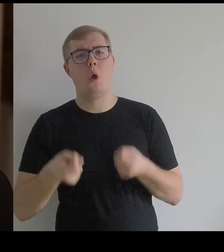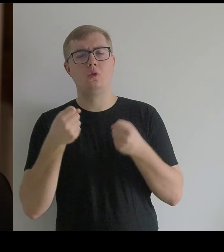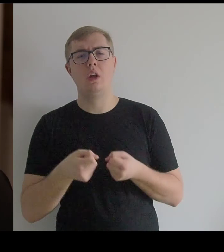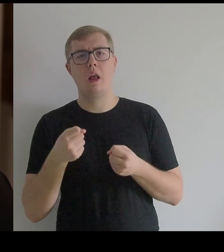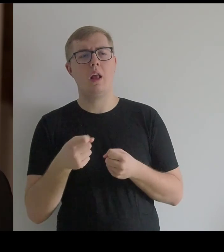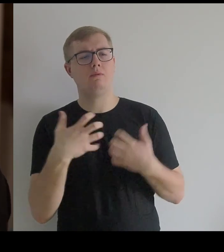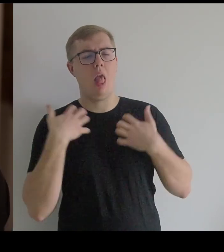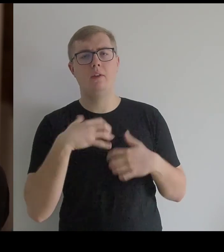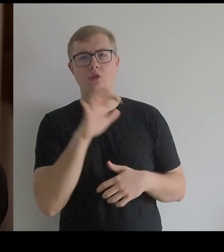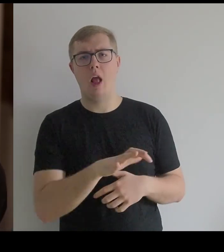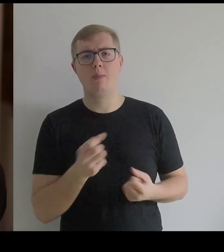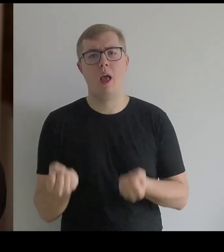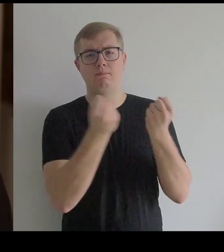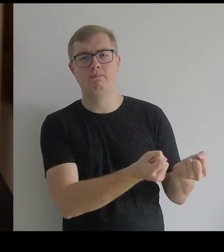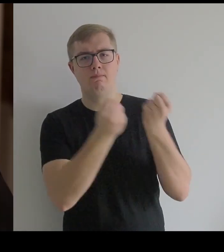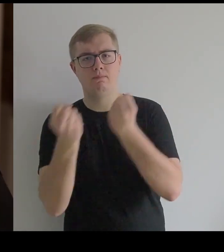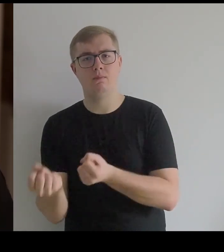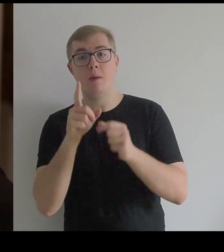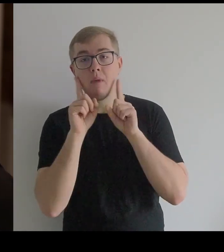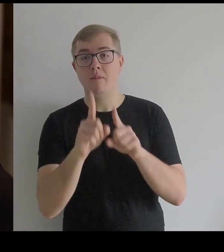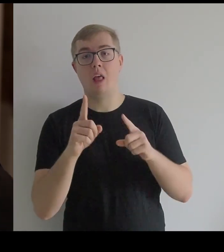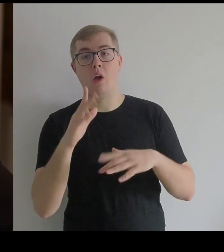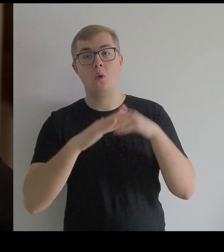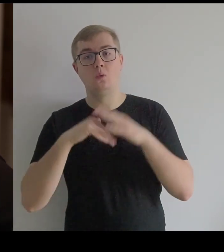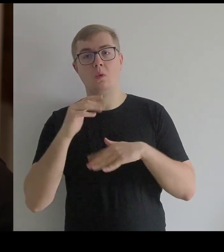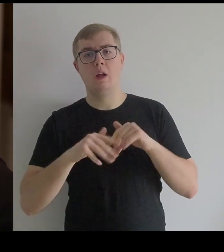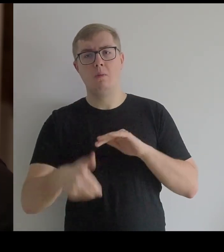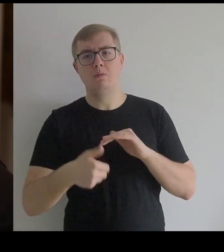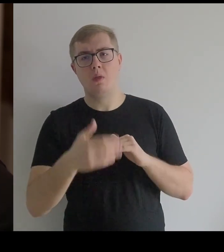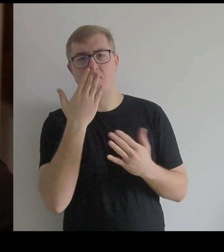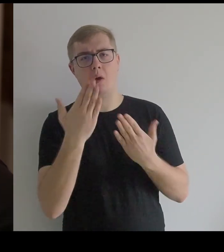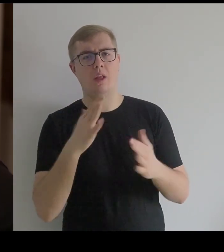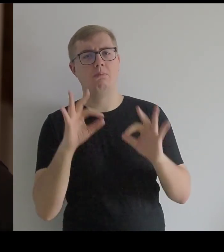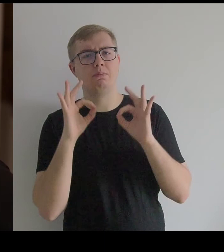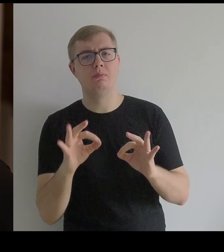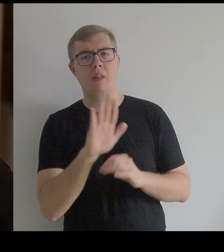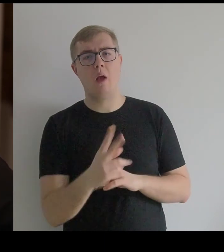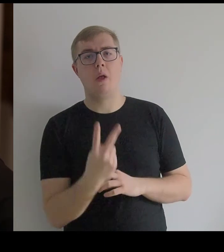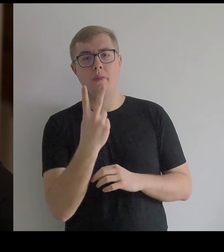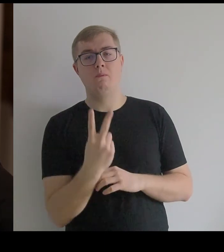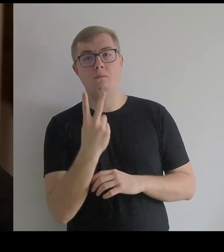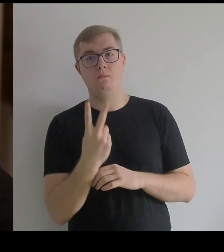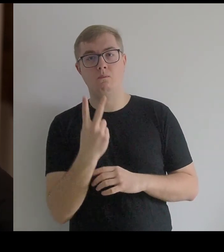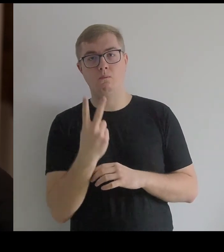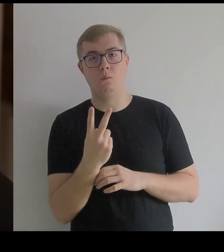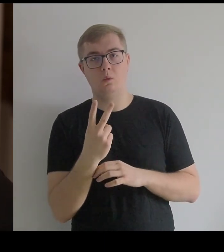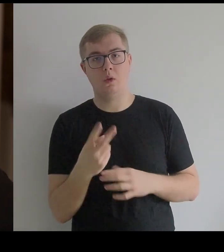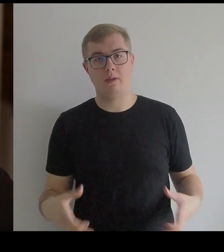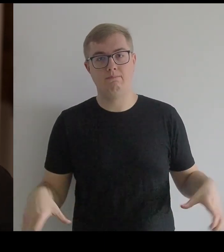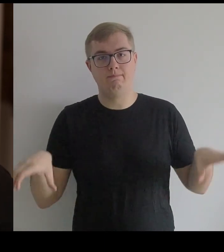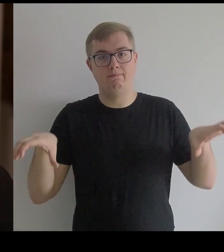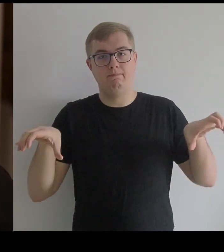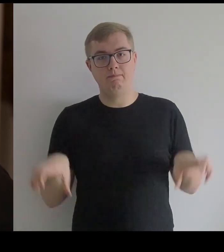I ta konstrukcja pod spodem wygląda tak, jakby miała z dwóch stron przymocowane koszyki,